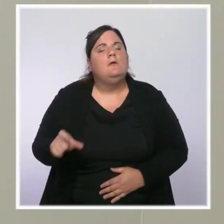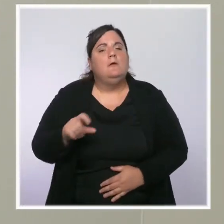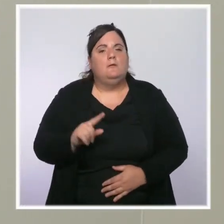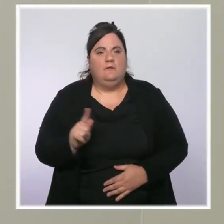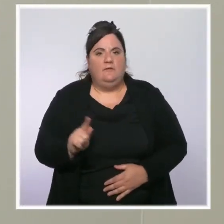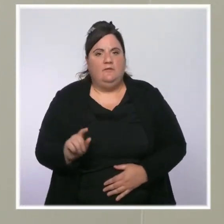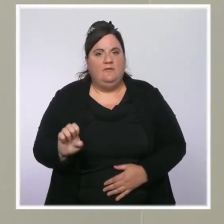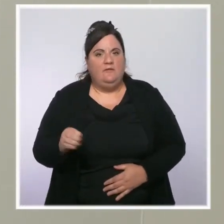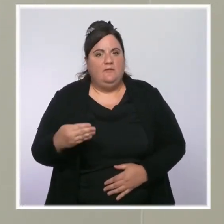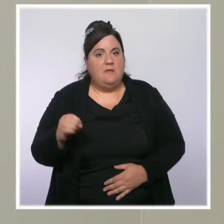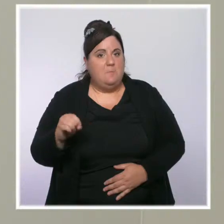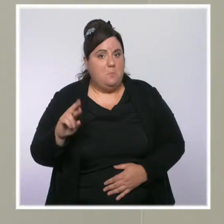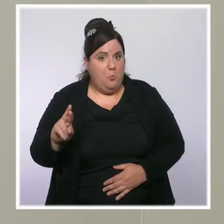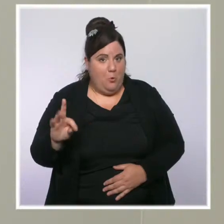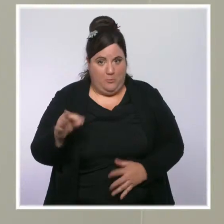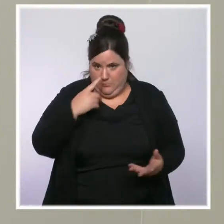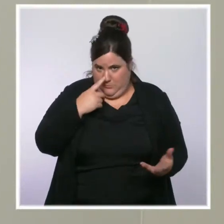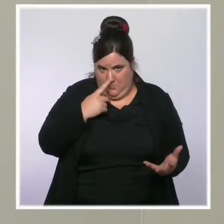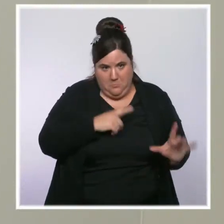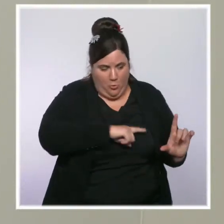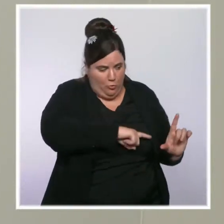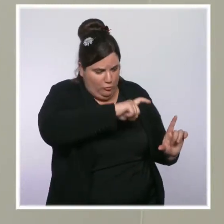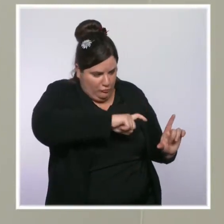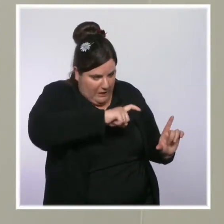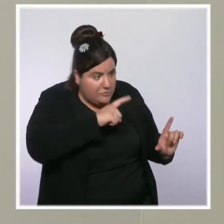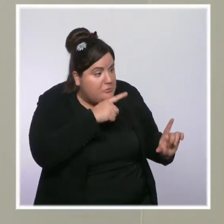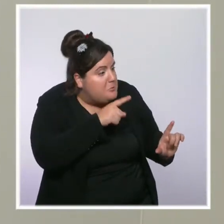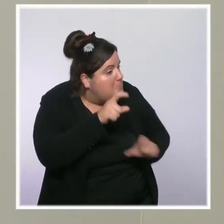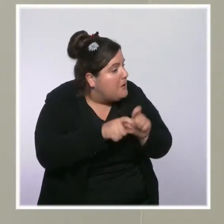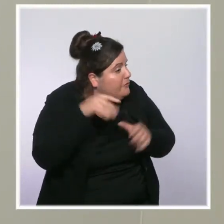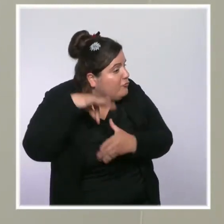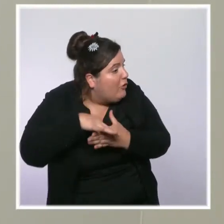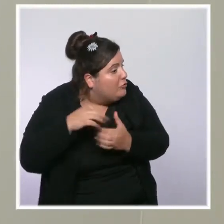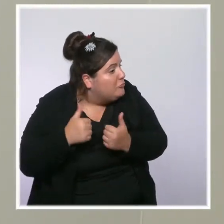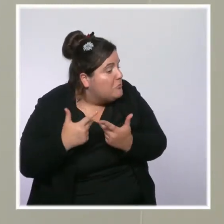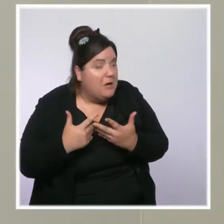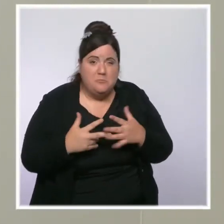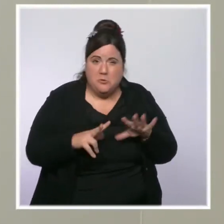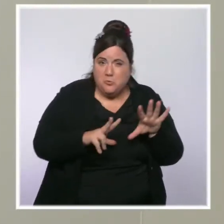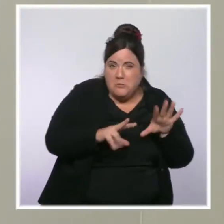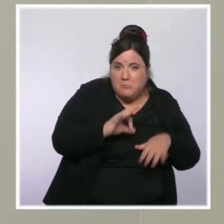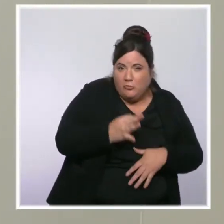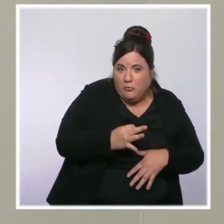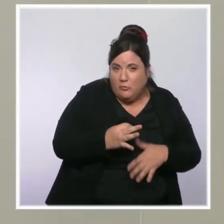Il serait possiblement candidat à la présidentielle. Est-ce que ça vous arrange ? Est-ce que ça vous inquiète ?